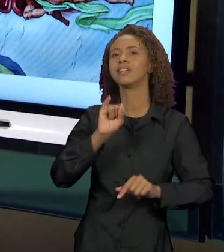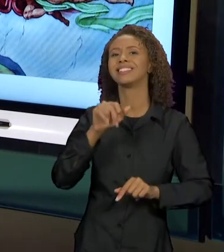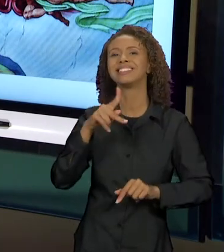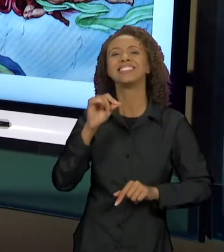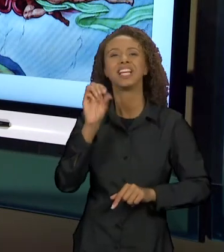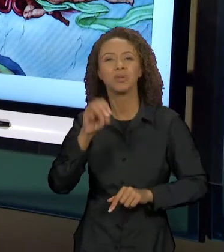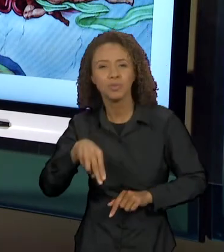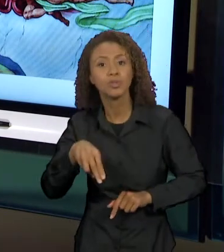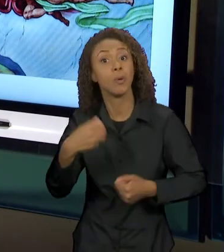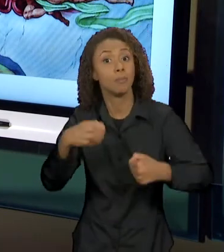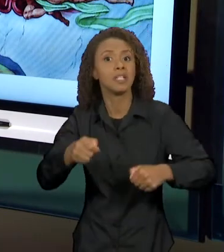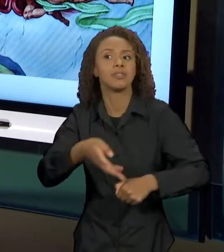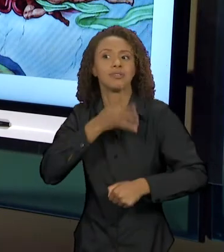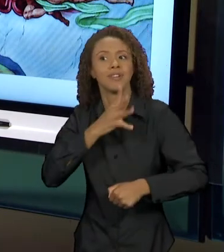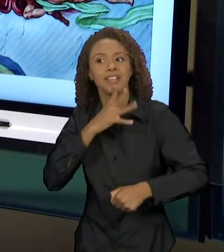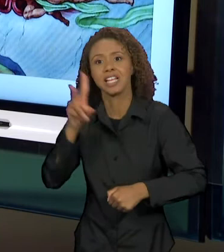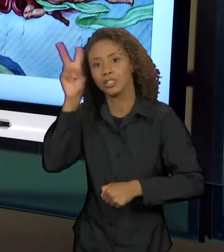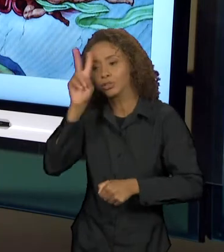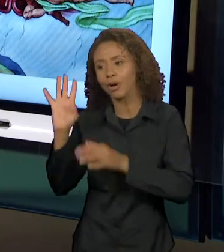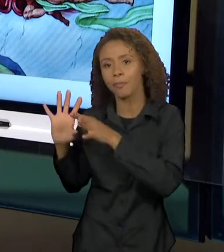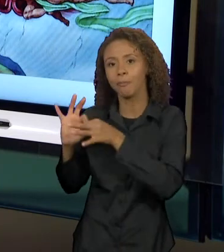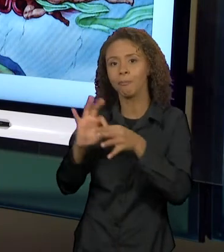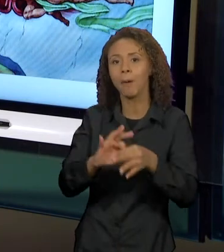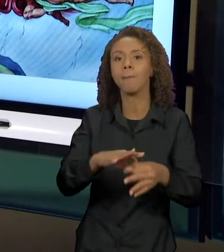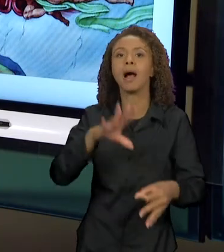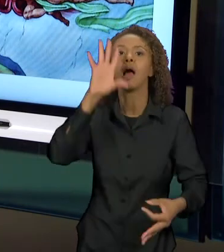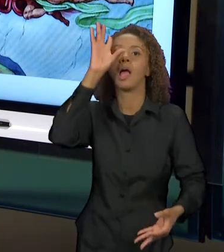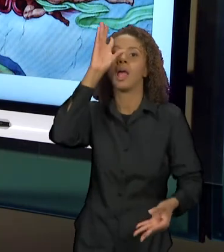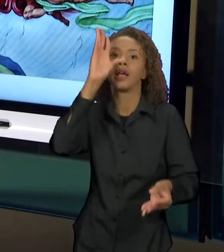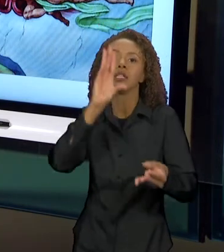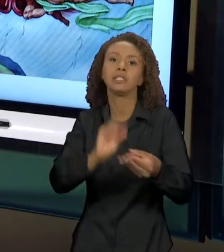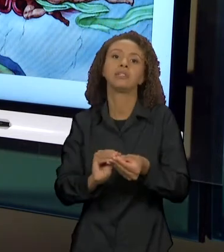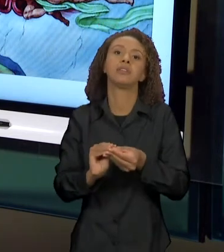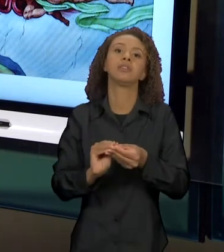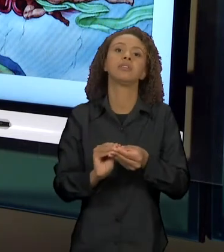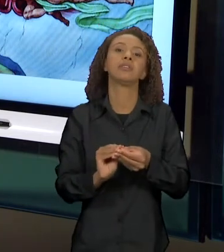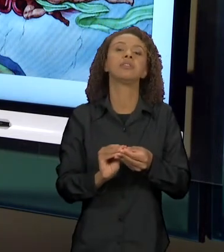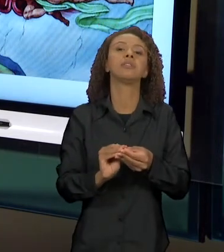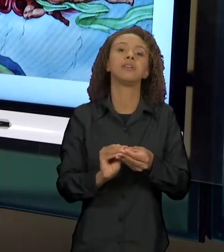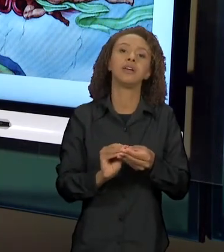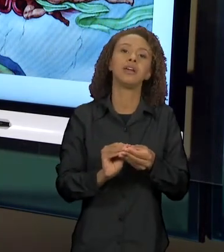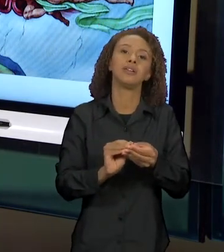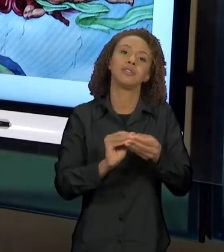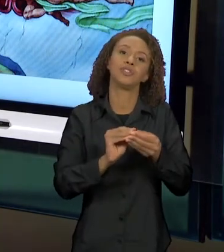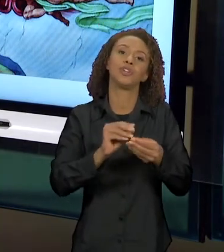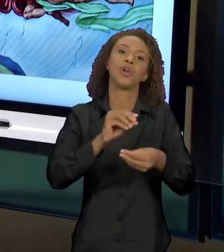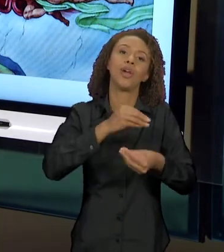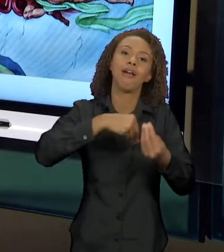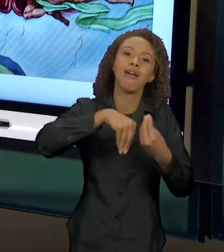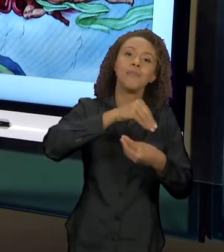PARA PODER ENTENDER COMO QUE O DIÁLOGO INTERTEXTUAL VAI SE MANIFESTAR. A CARINHA DE